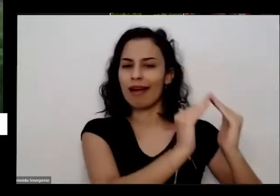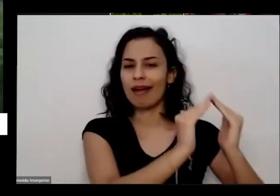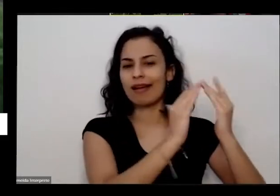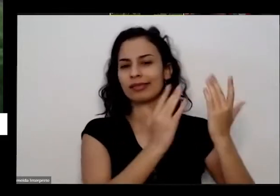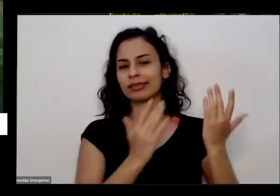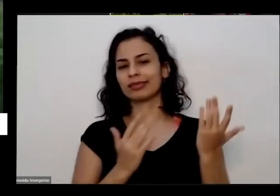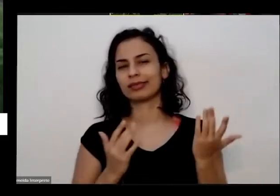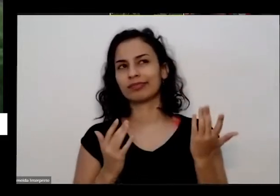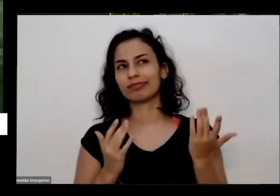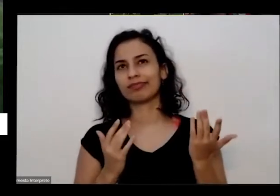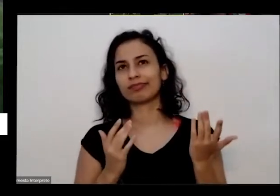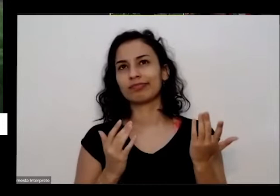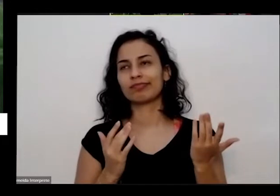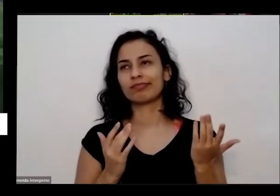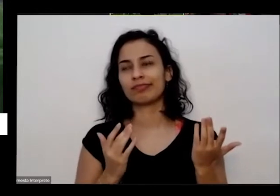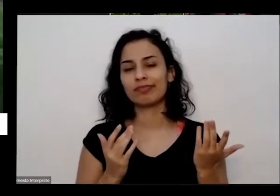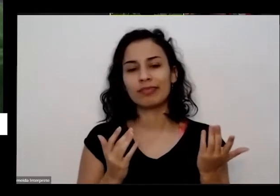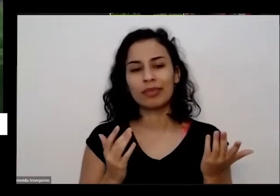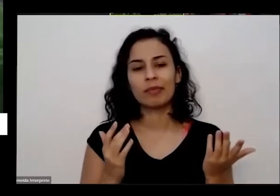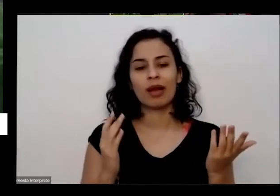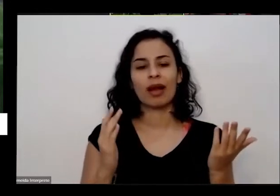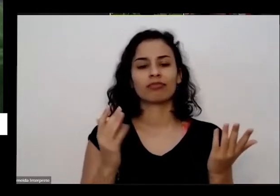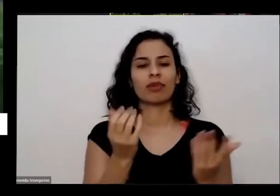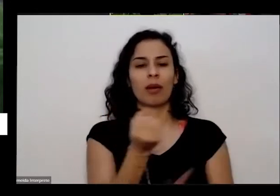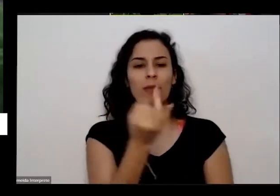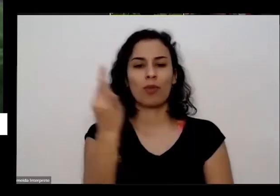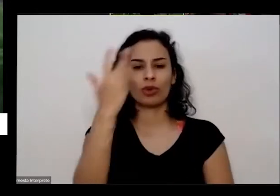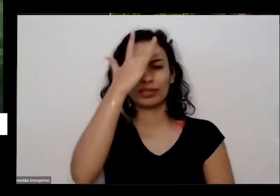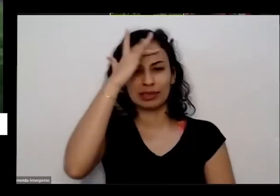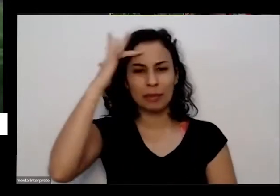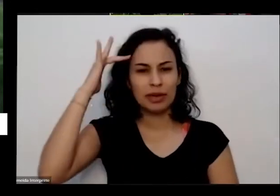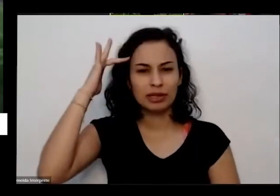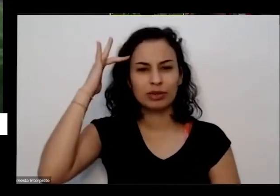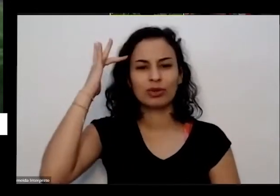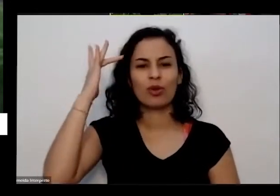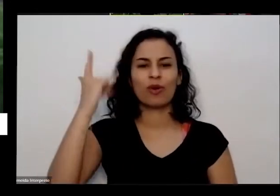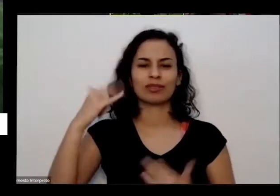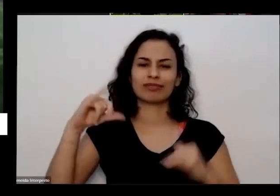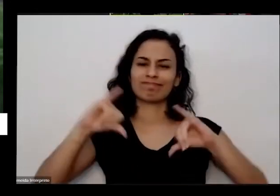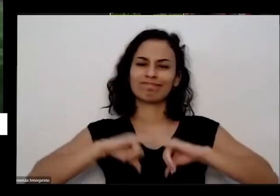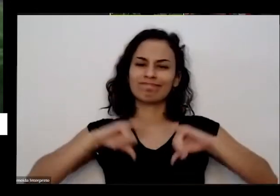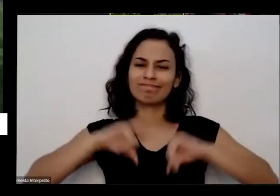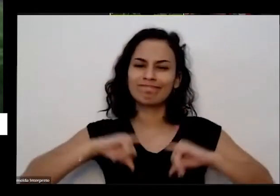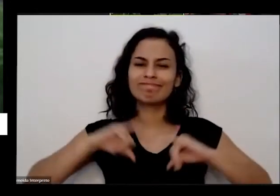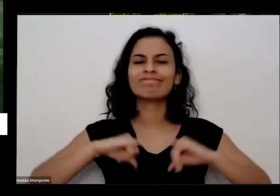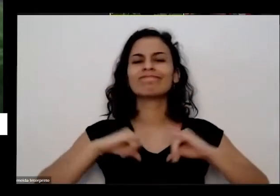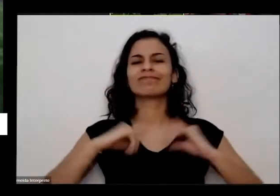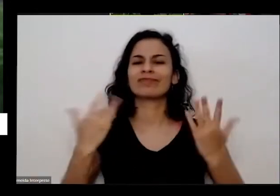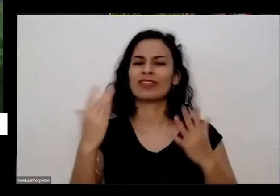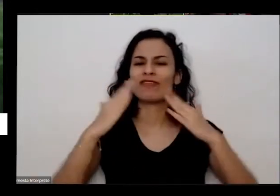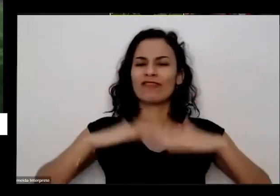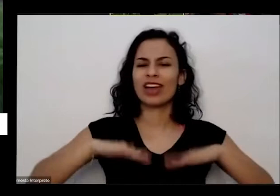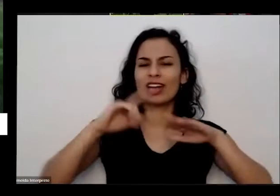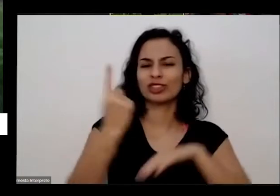muitas pessoas chegasse o momento de Sofrimento mesmo né ficar sozinho não tem com quem conversar